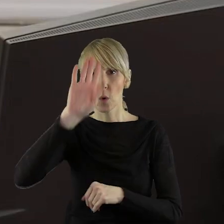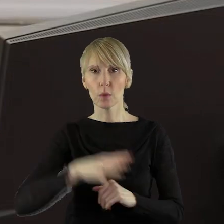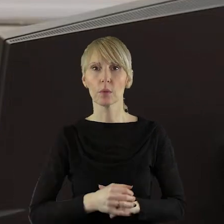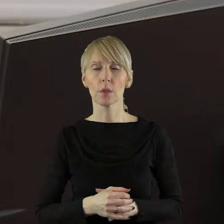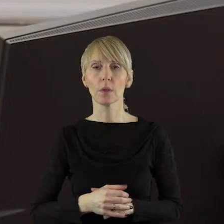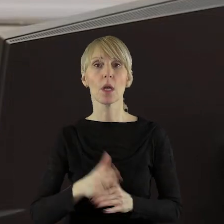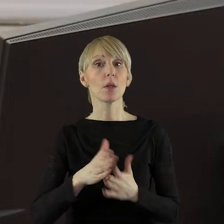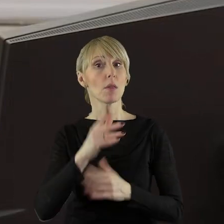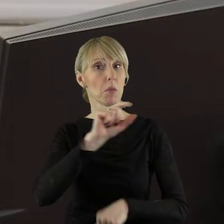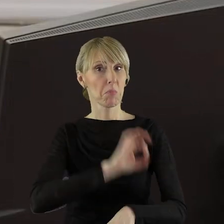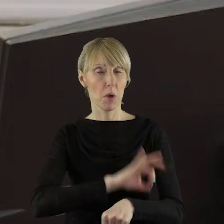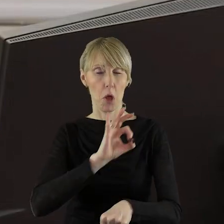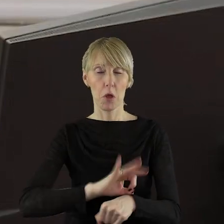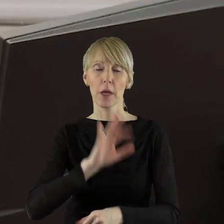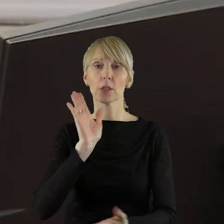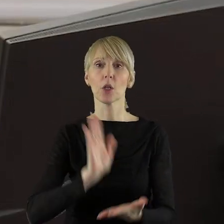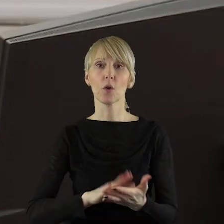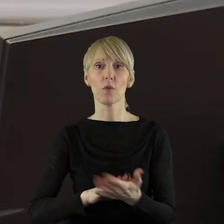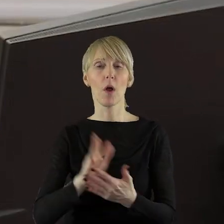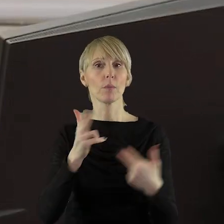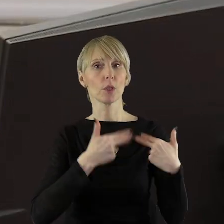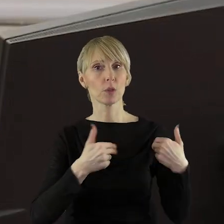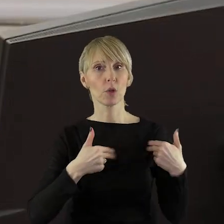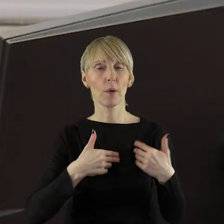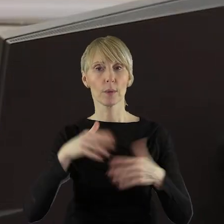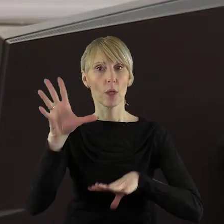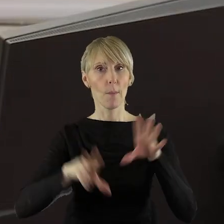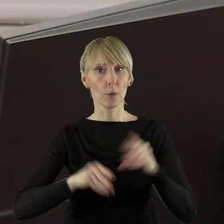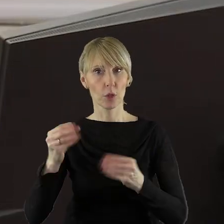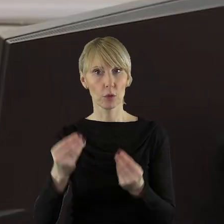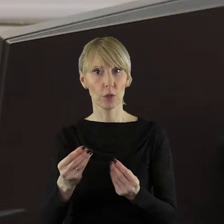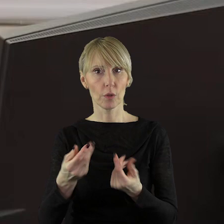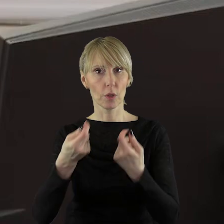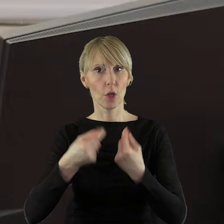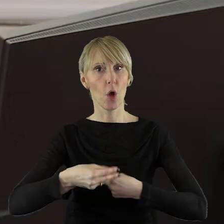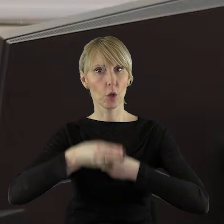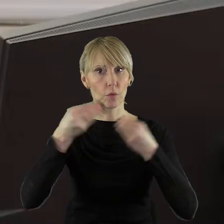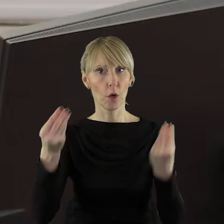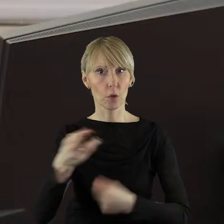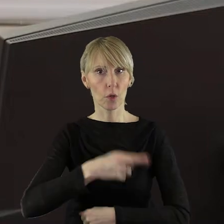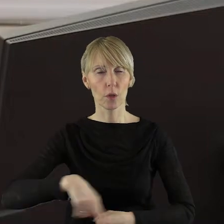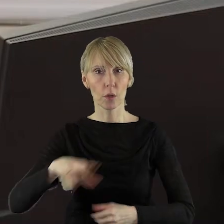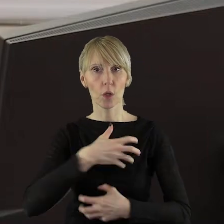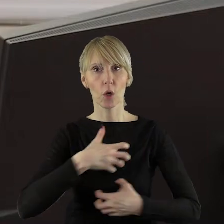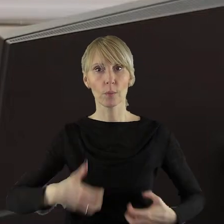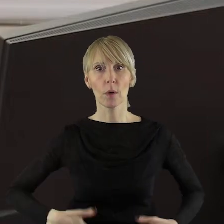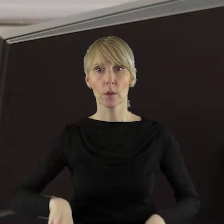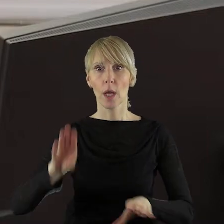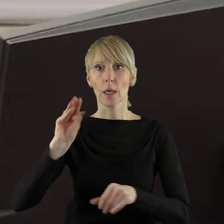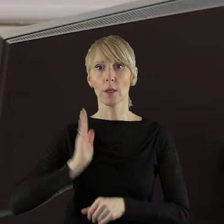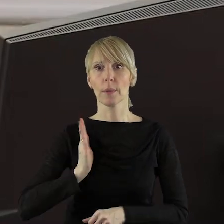Projekt uchwały został pozytywnie zaopiniowany przez Komisję Budżetu i Finansów, Komisję Rozwoju Regionalnego, Gospodarki i Bezpieczeństwa,